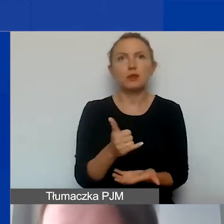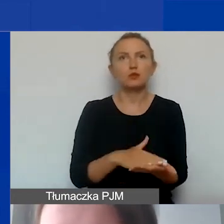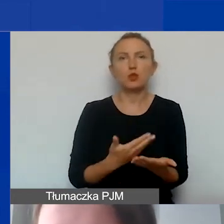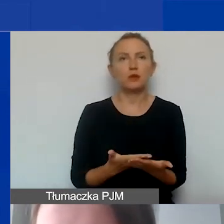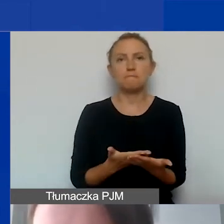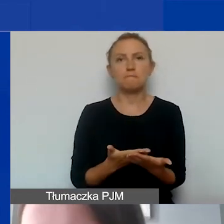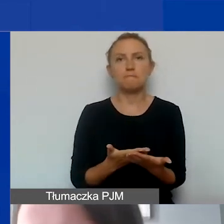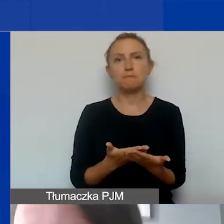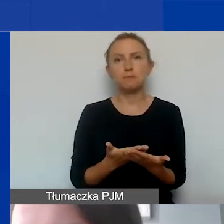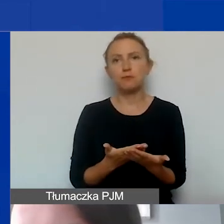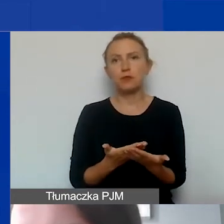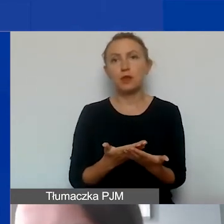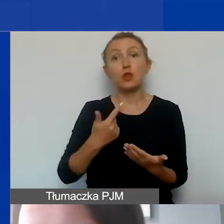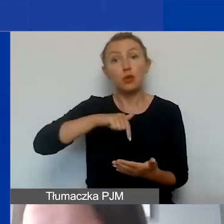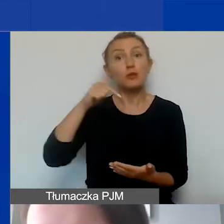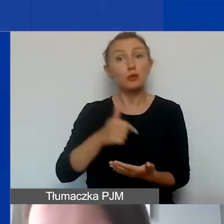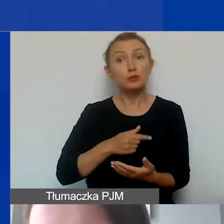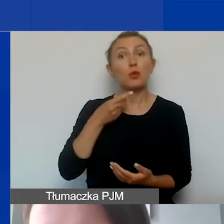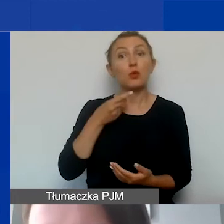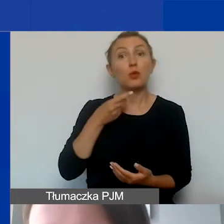Musimy ją opłacić gotówką,